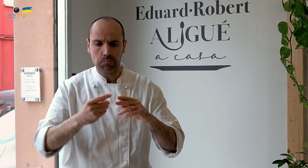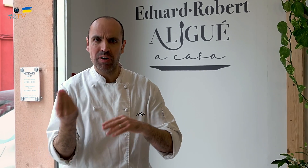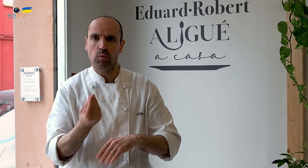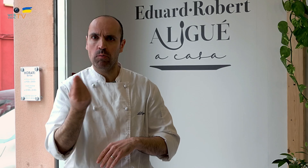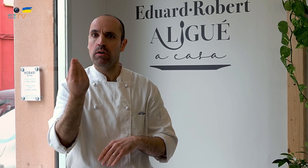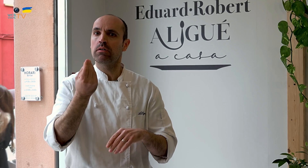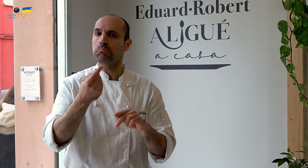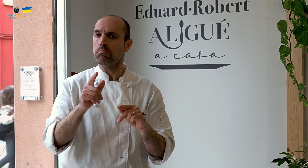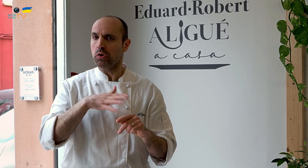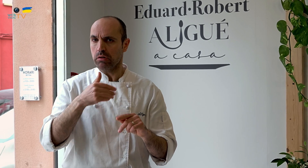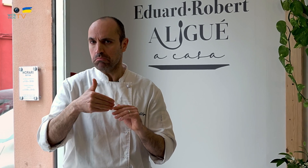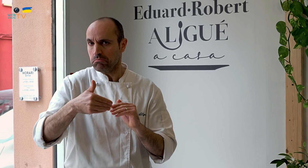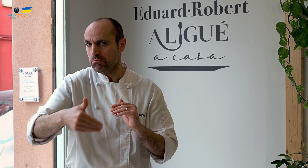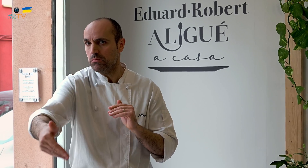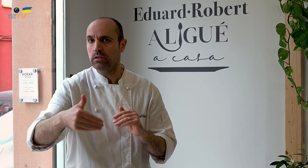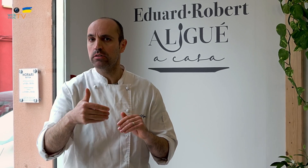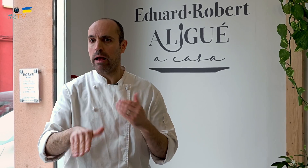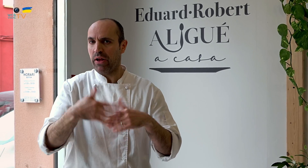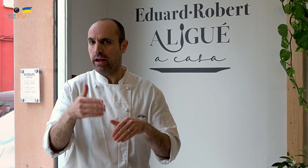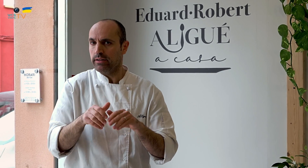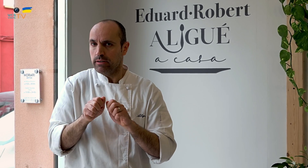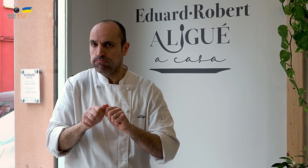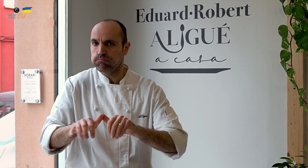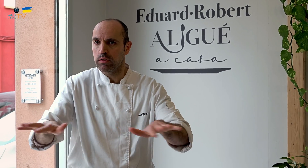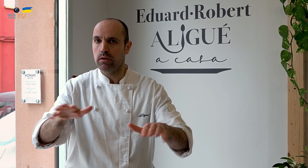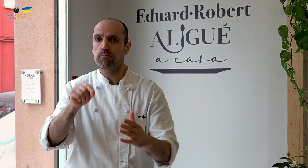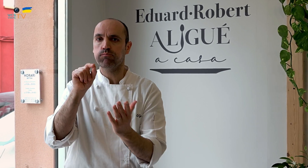La idea era renovarse, tener la tienda, y construir y mejorar, y poder, en el futuro,